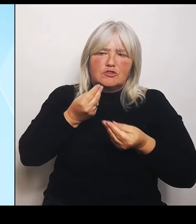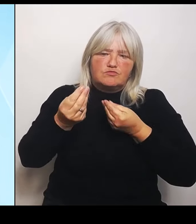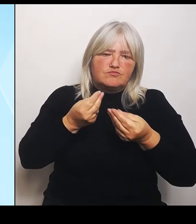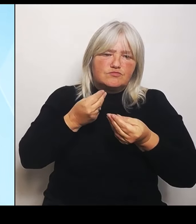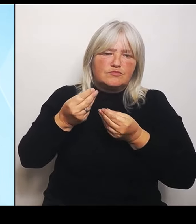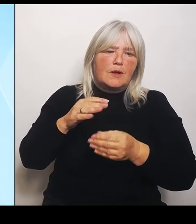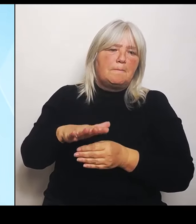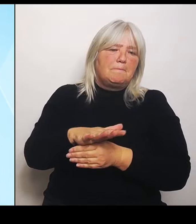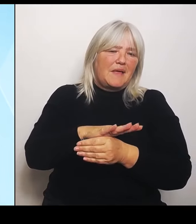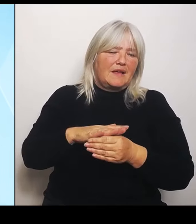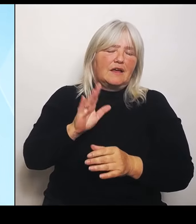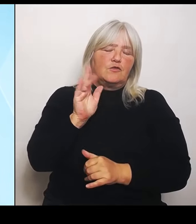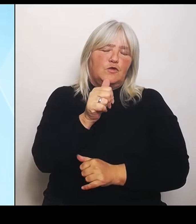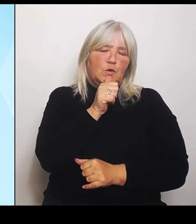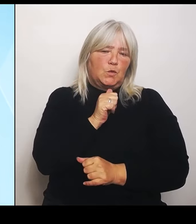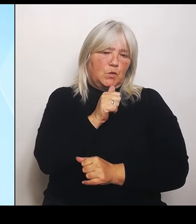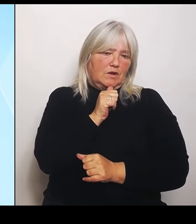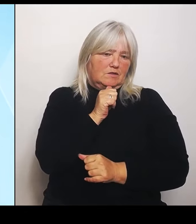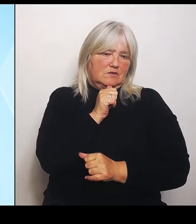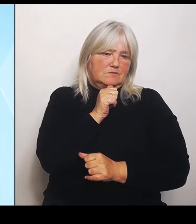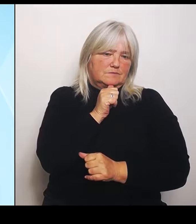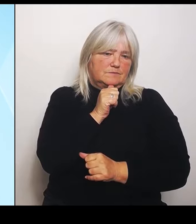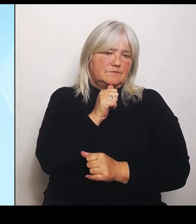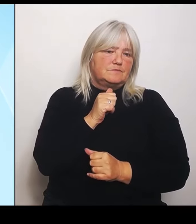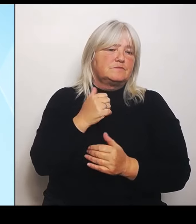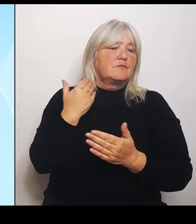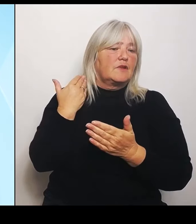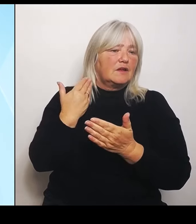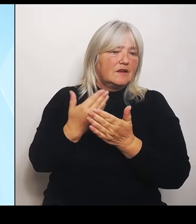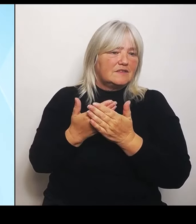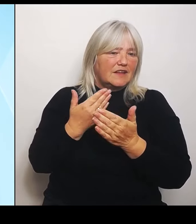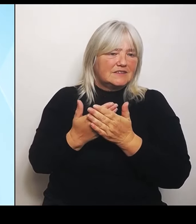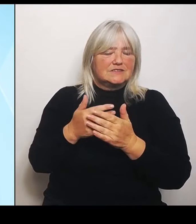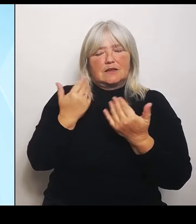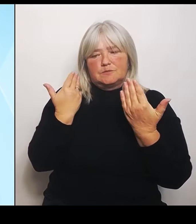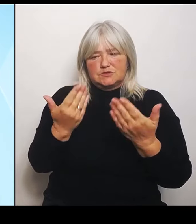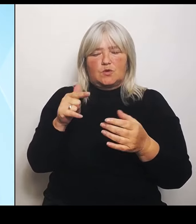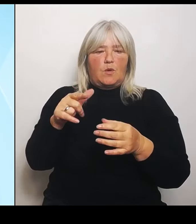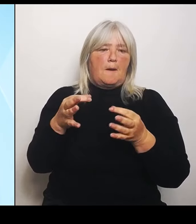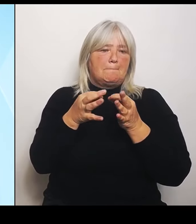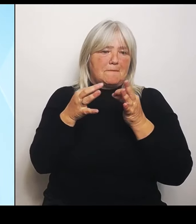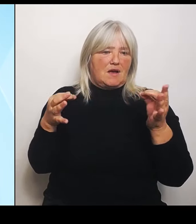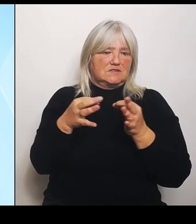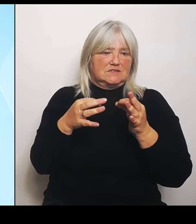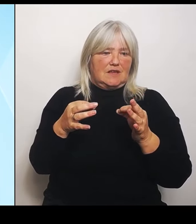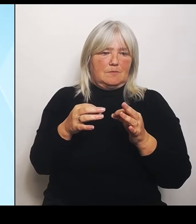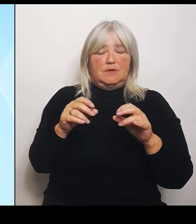Deshalb diese Maßnahmen. Was bedeutet das konkret? Das bedeutet konkret, dass an